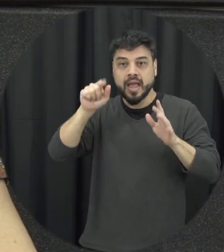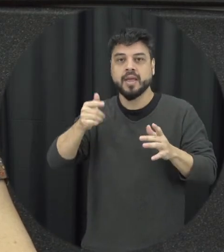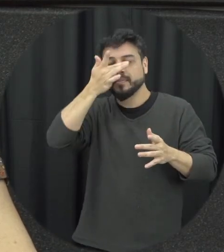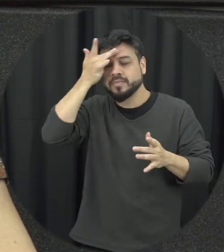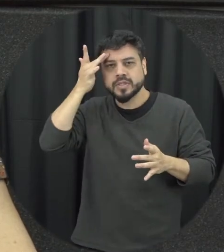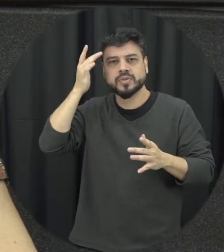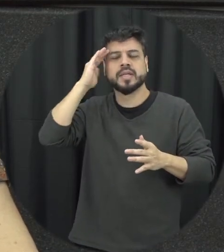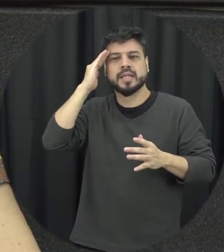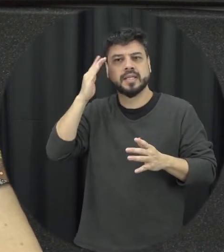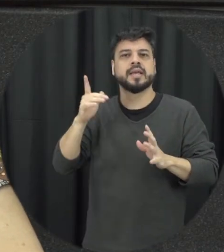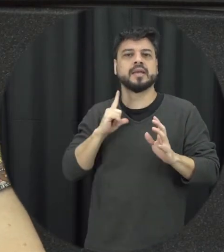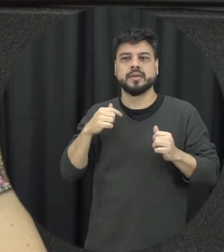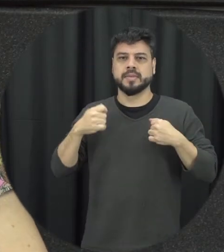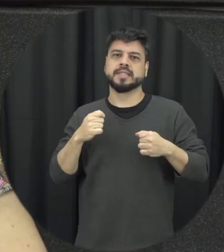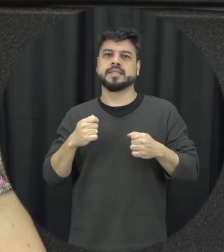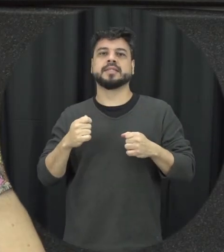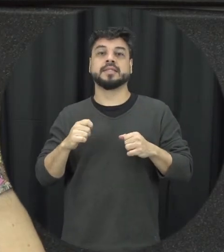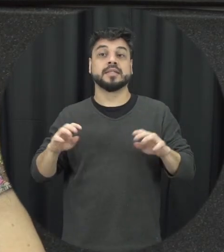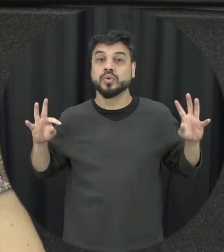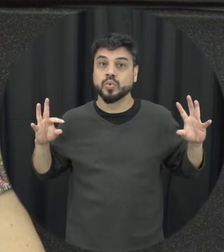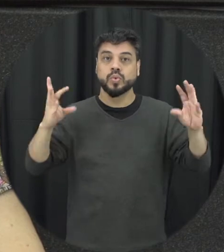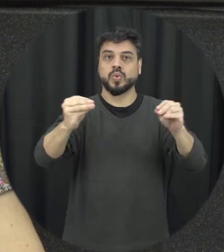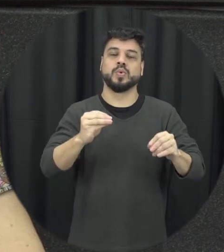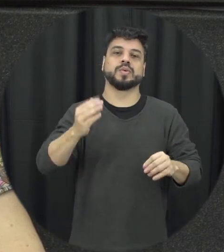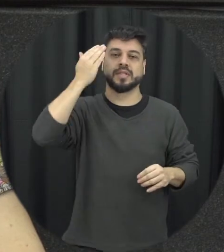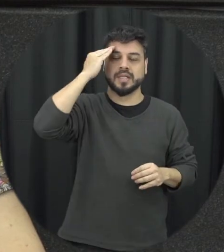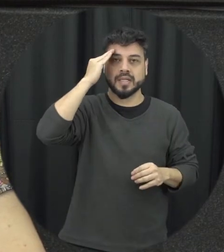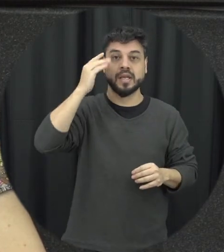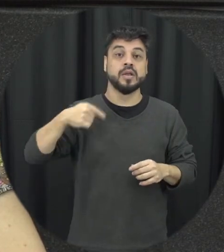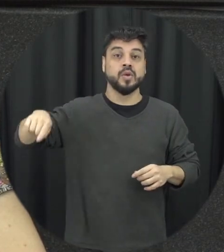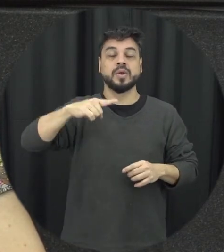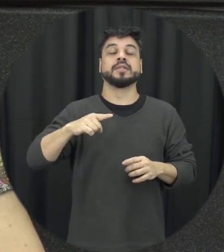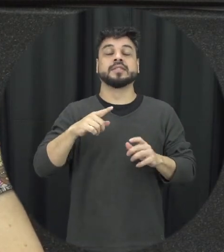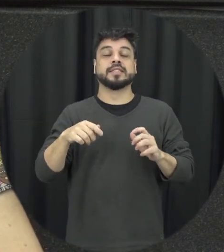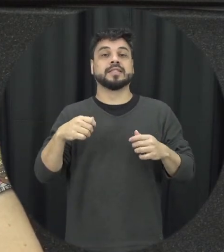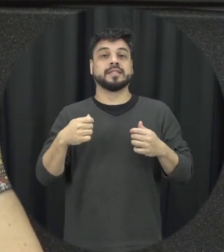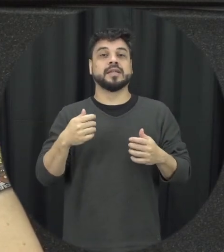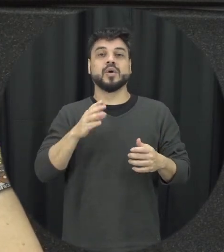Maria da Penha na precisa ser uma discussão para todos para que a gente entenda que a ideia é como